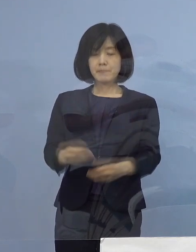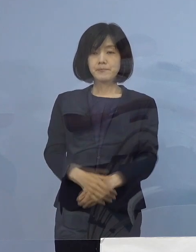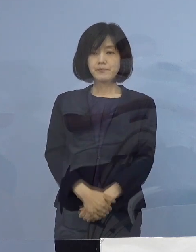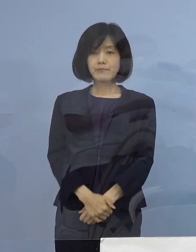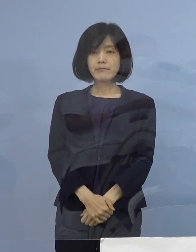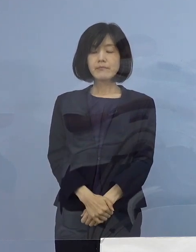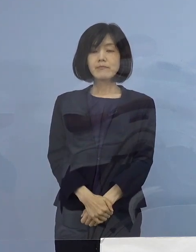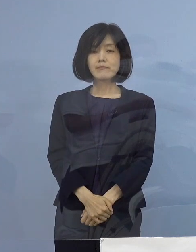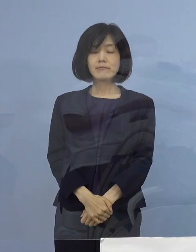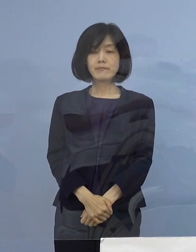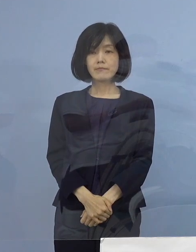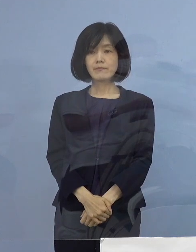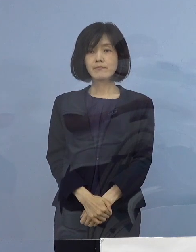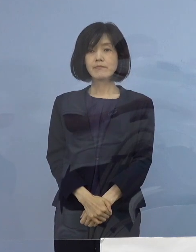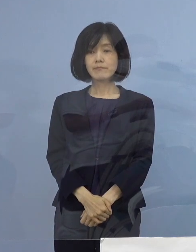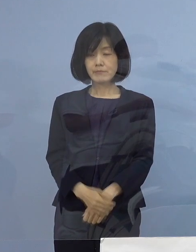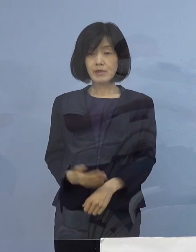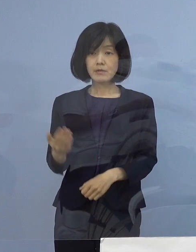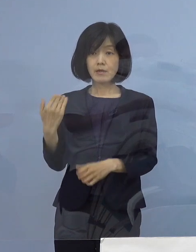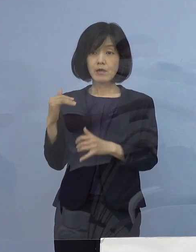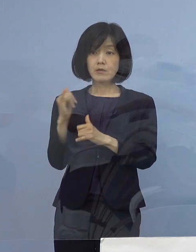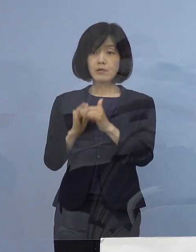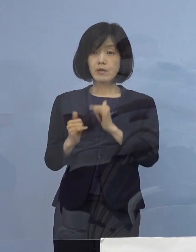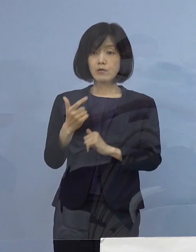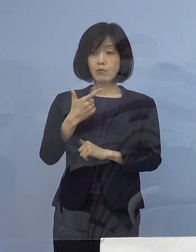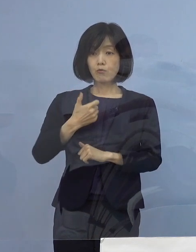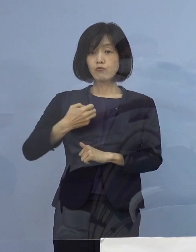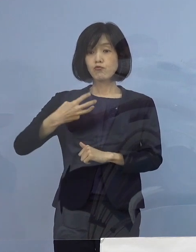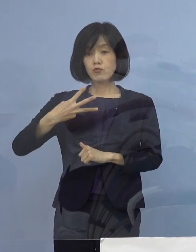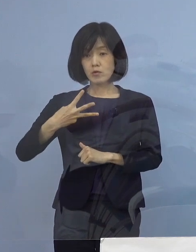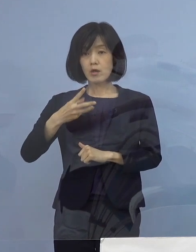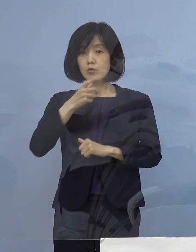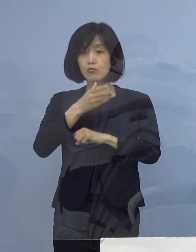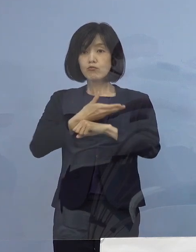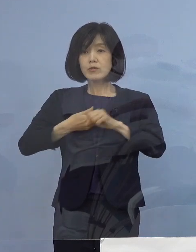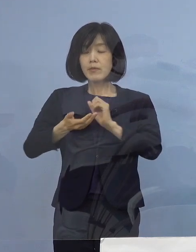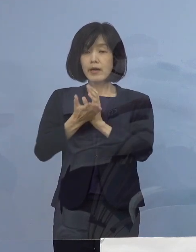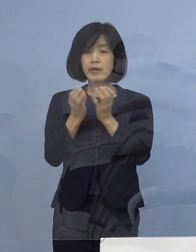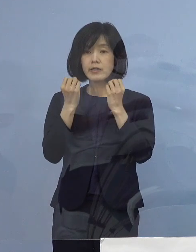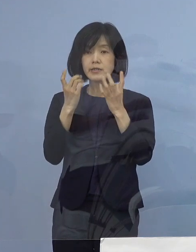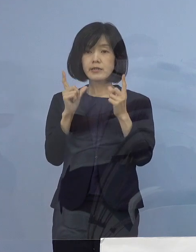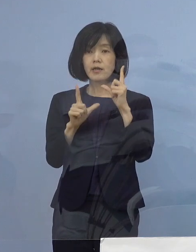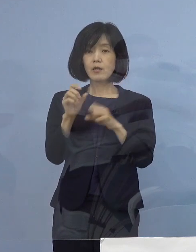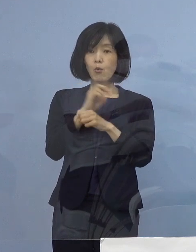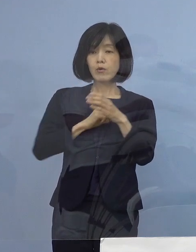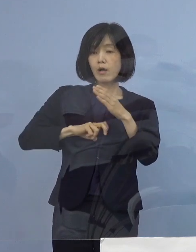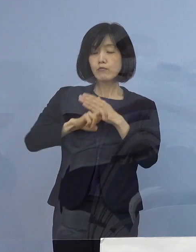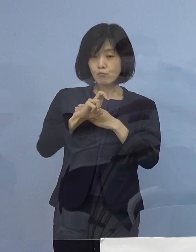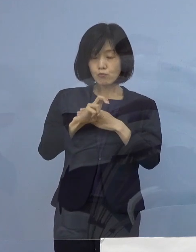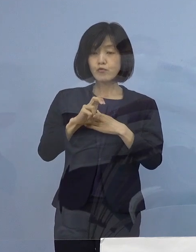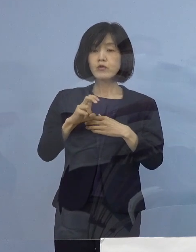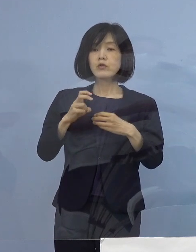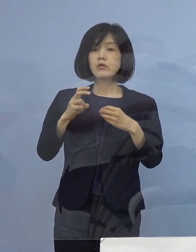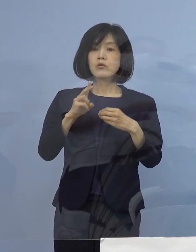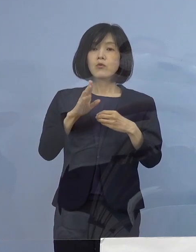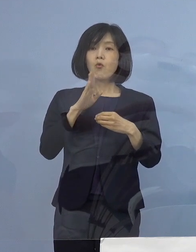先ほど第63回 「徳島県新型コロナウイルス感染症対策本部会議」を開催し